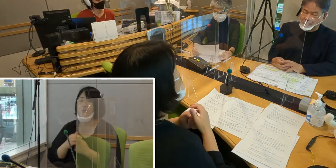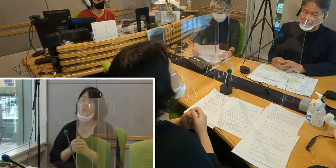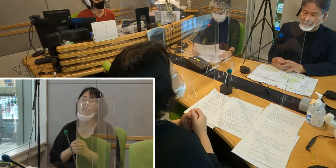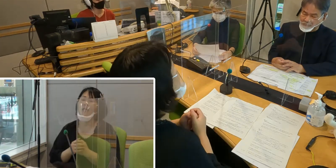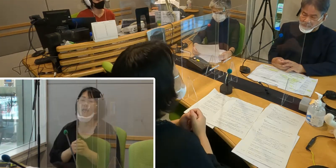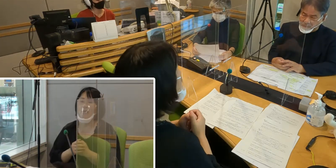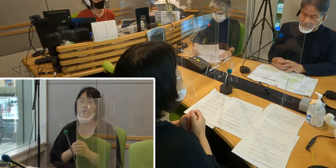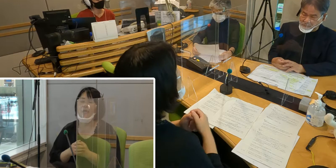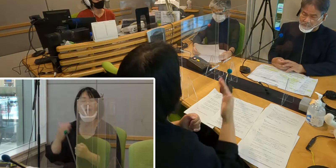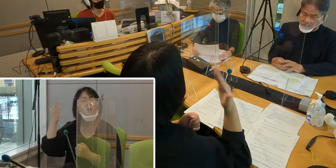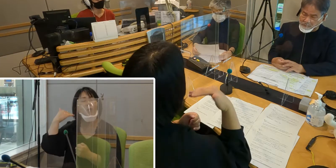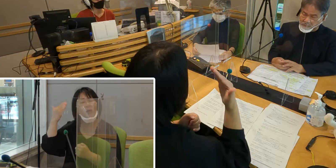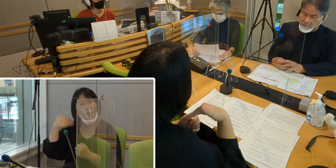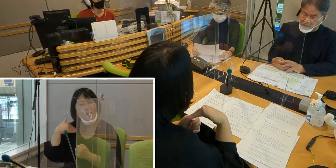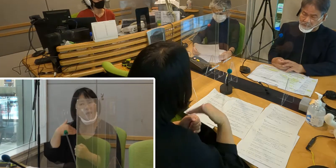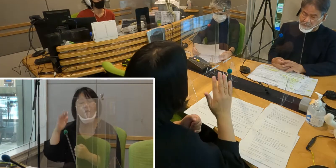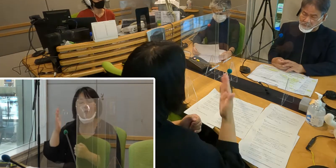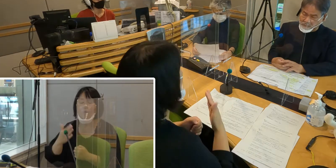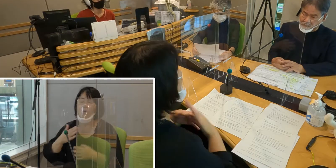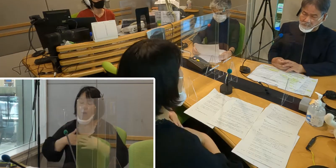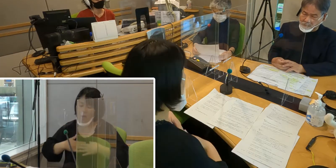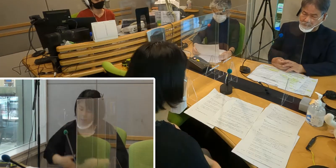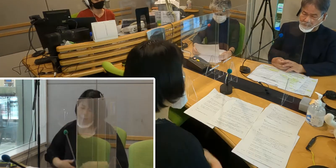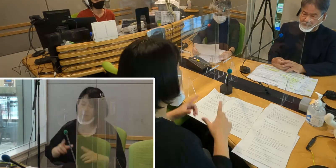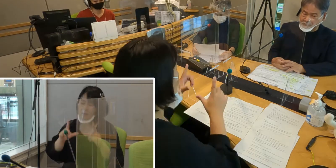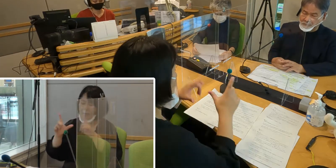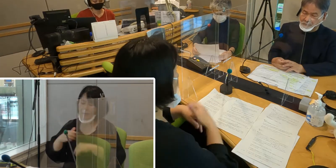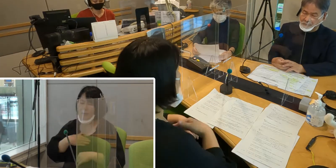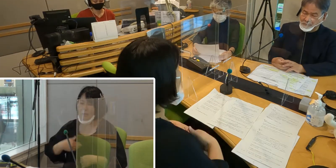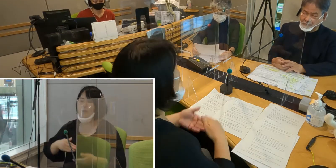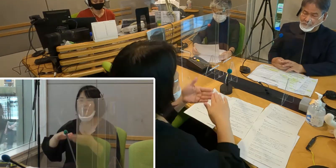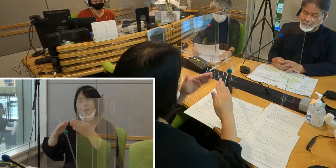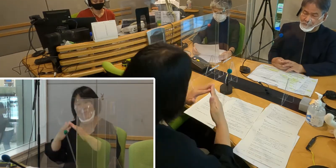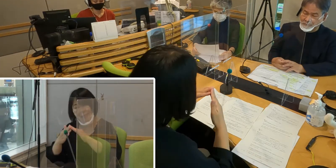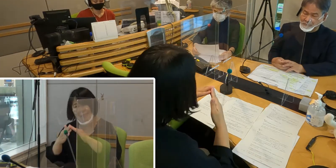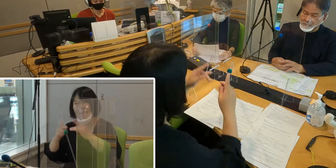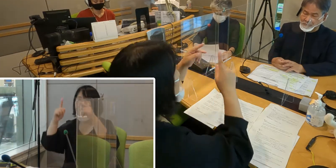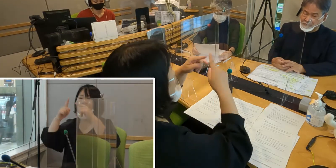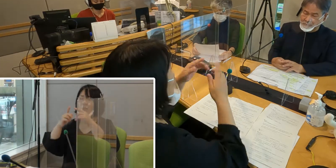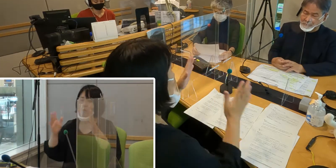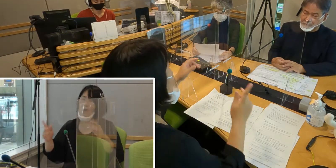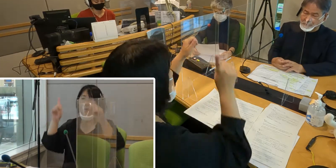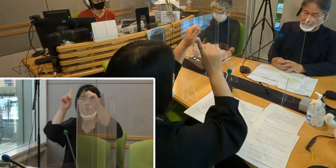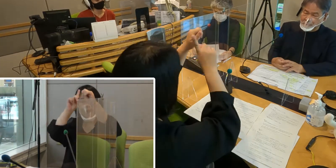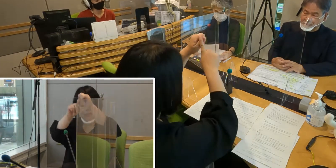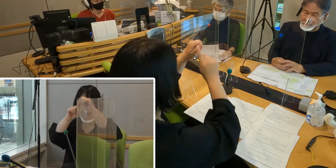聞こえなくても安心して暮らせるまち、 入間市を目指しています。